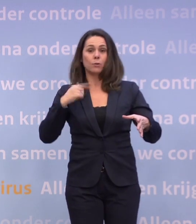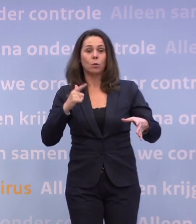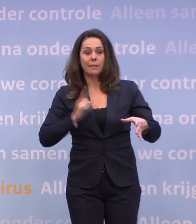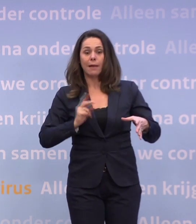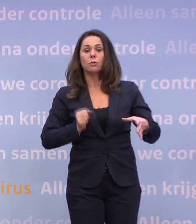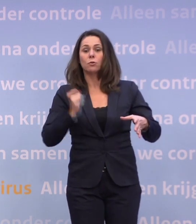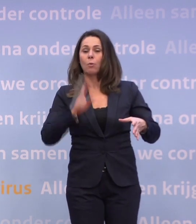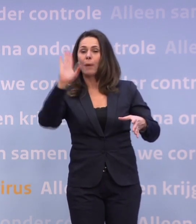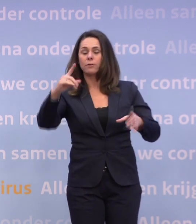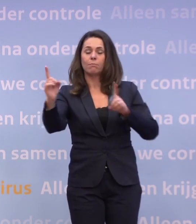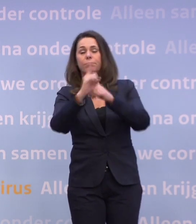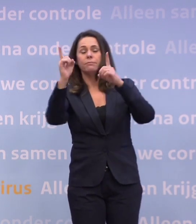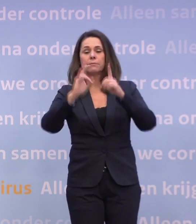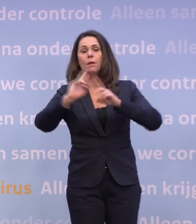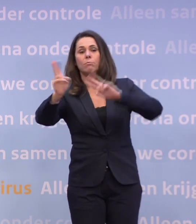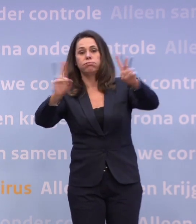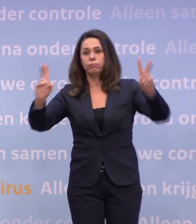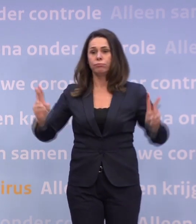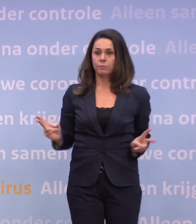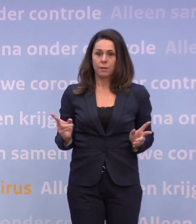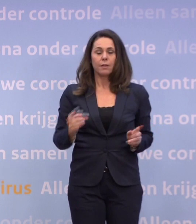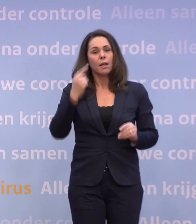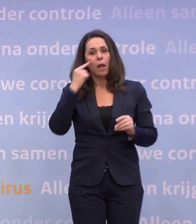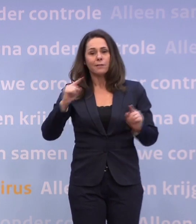...en opbotst tegen iemand en dat virus overdraagt, dat die kans kleiner wordt.